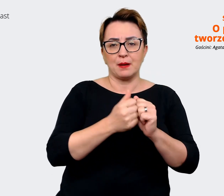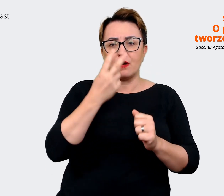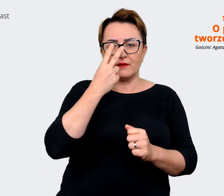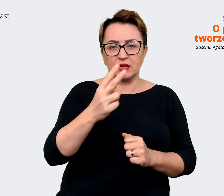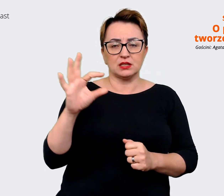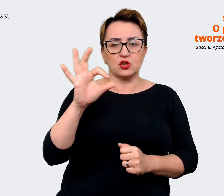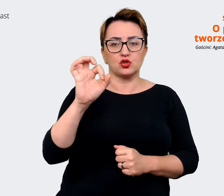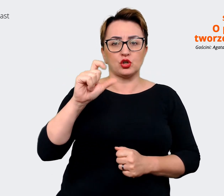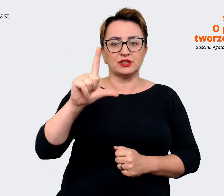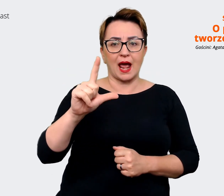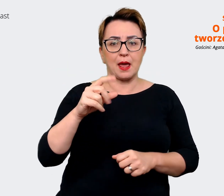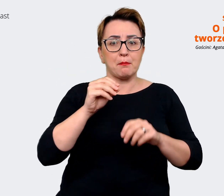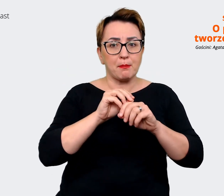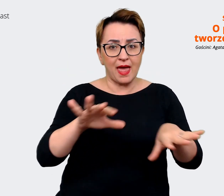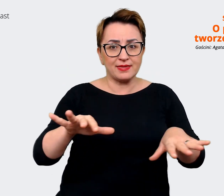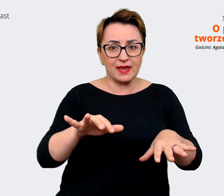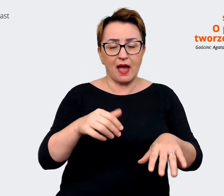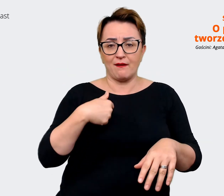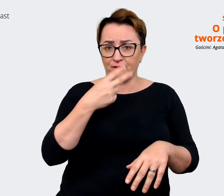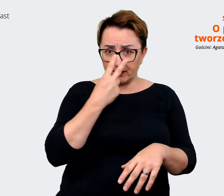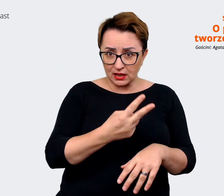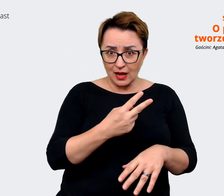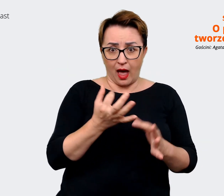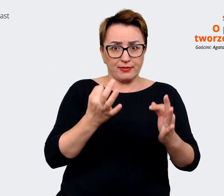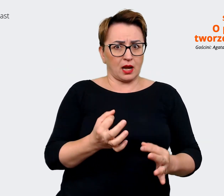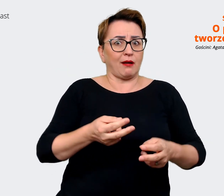jest. Jestem teraz w środku i tego doświadczam. Prowadzący: Jasne. Rzeczywiście, samo Allegro,